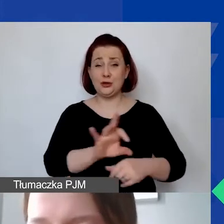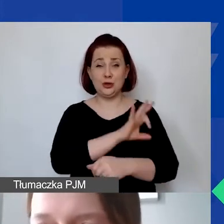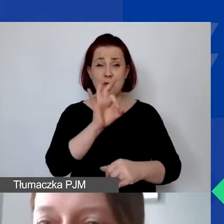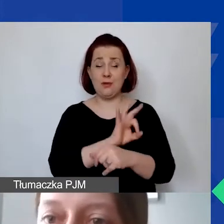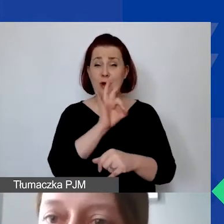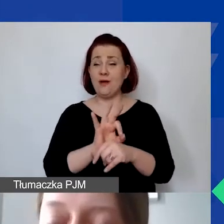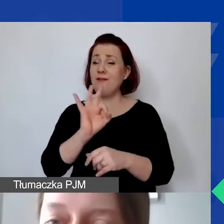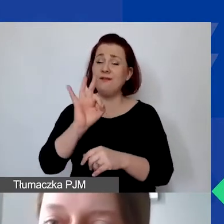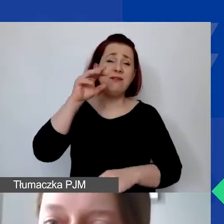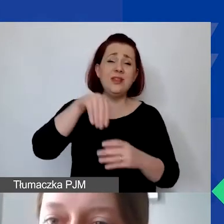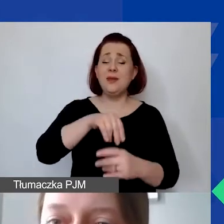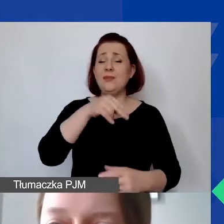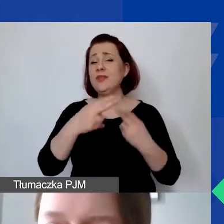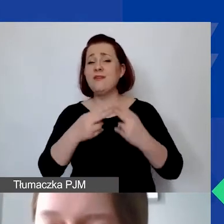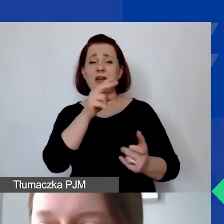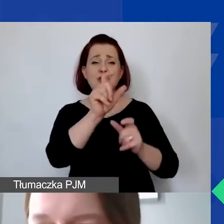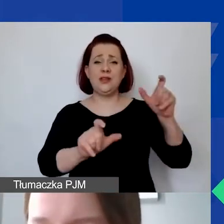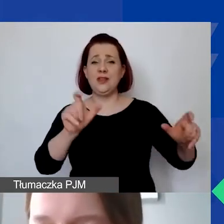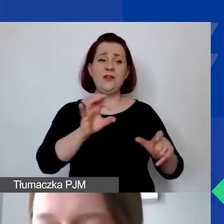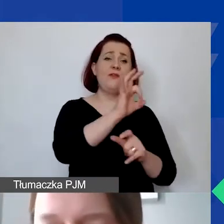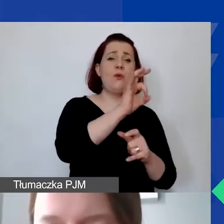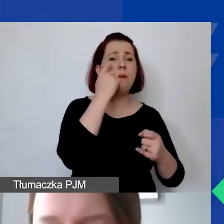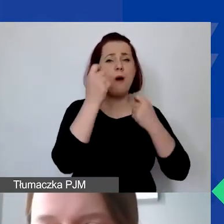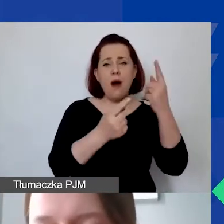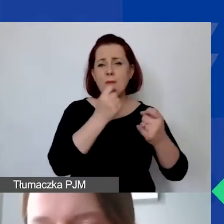jakie mają państwo indywidualne, specyficzne pomysły do zrealizowania